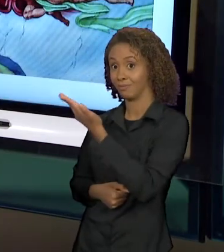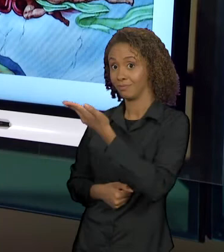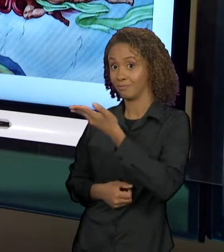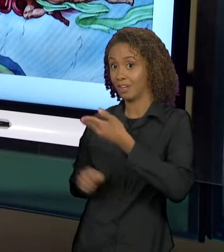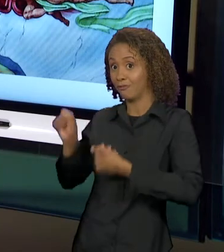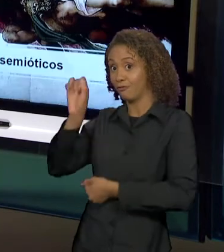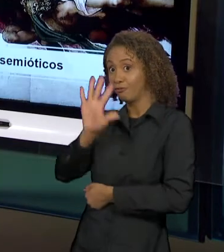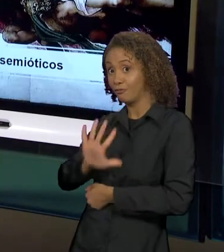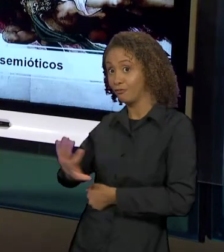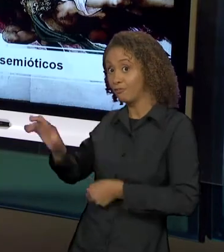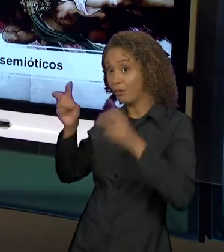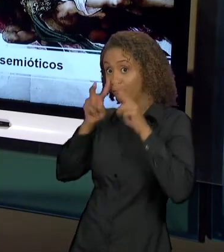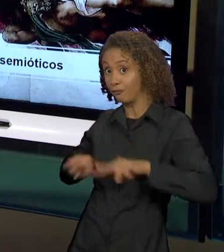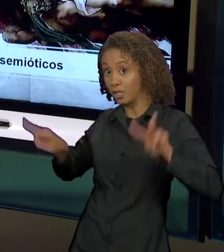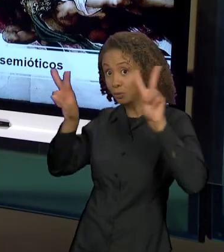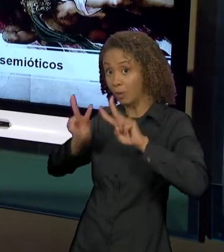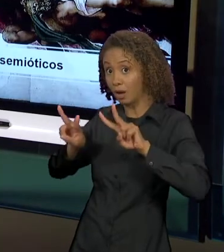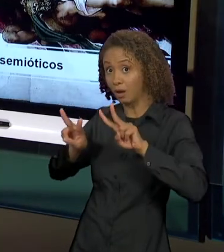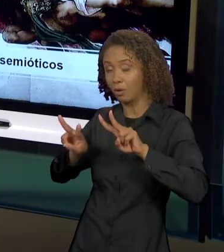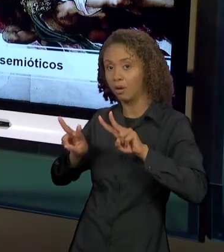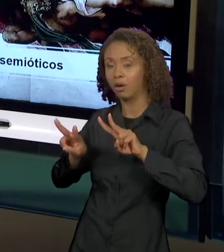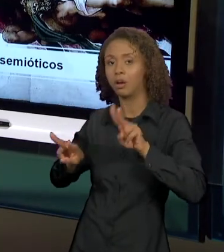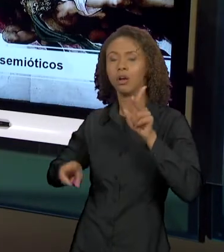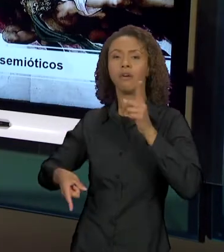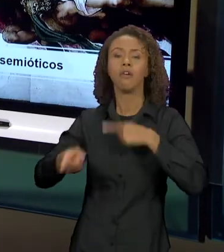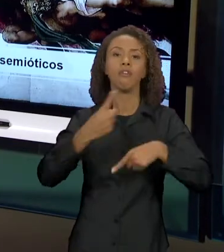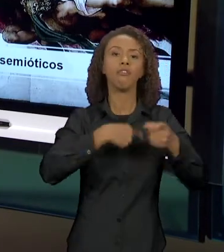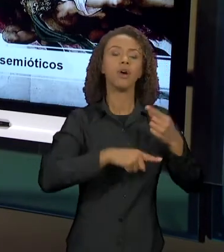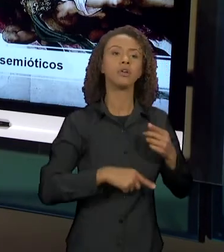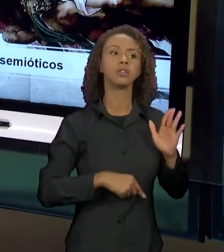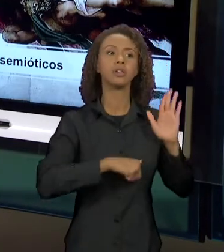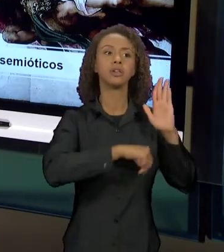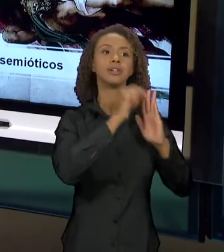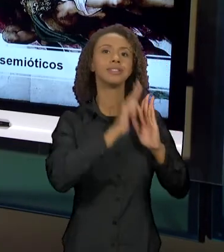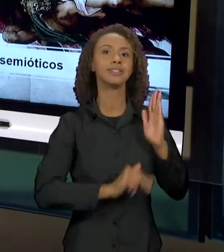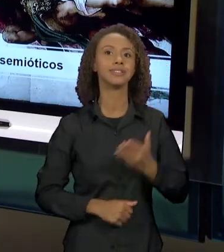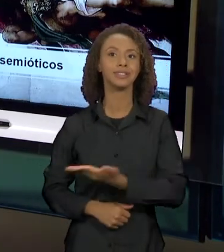RETOMAMOS ESSA PINTURA, OS SENTIDOS DESSA